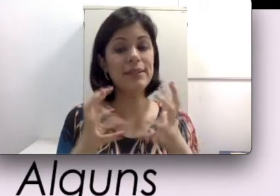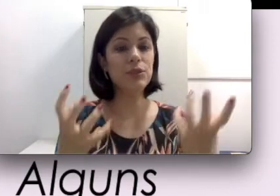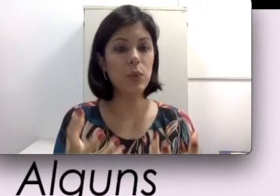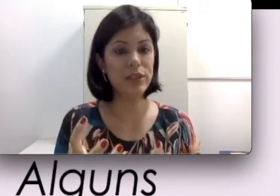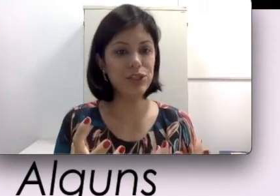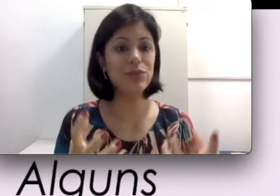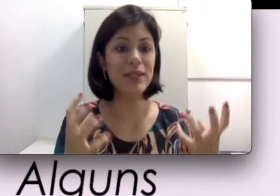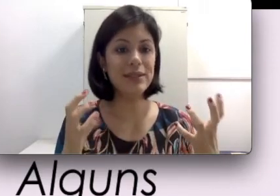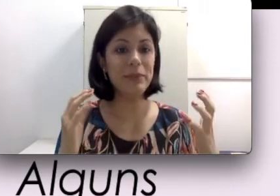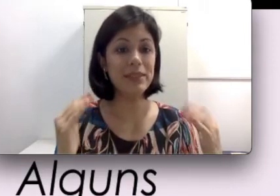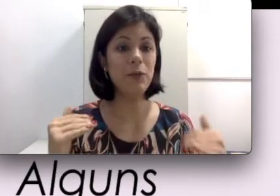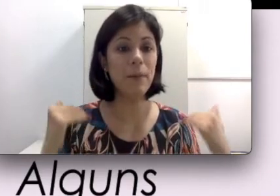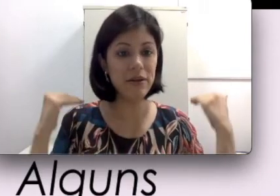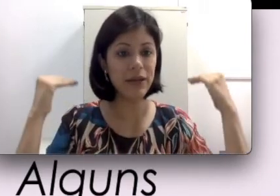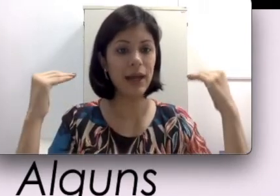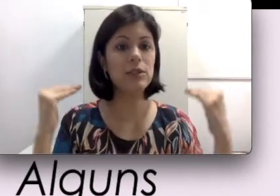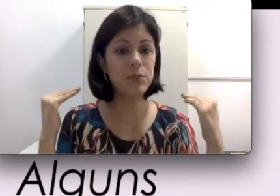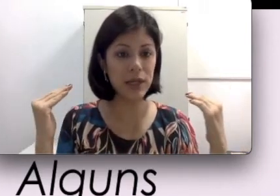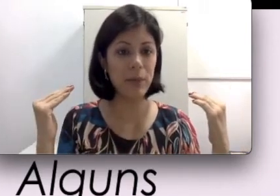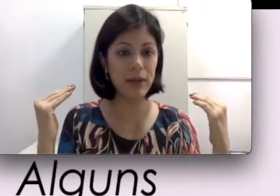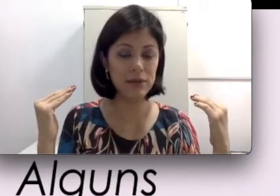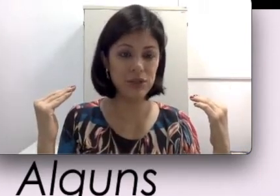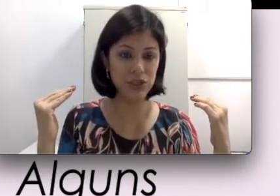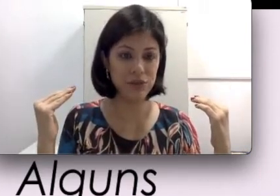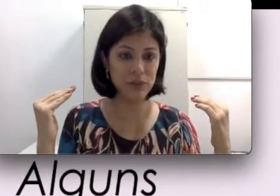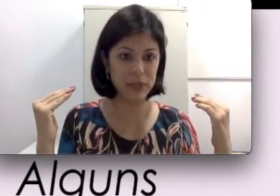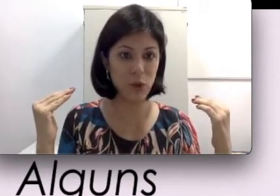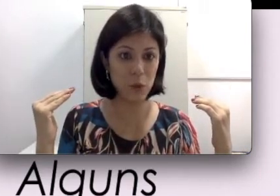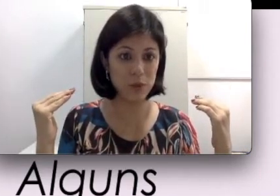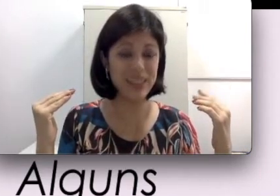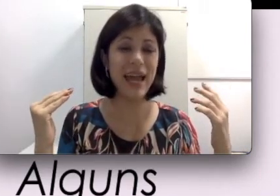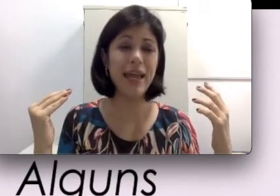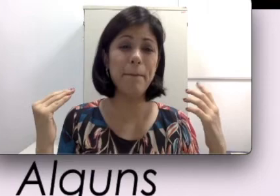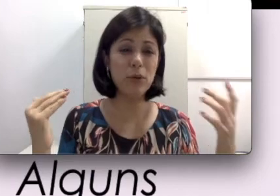esses ruidinhos também são amplificados por aparelhos auditivos mais comuns e é muito